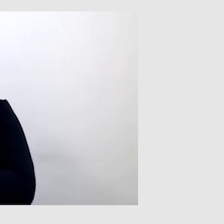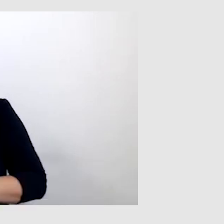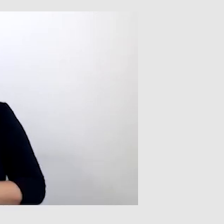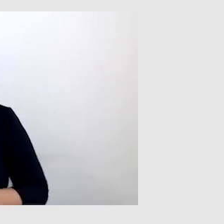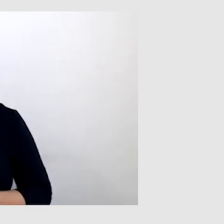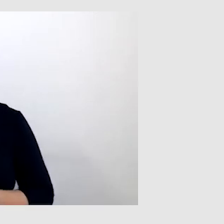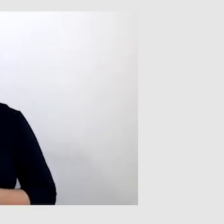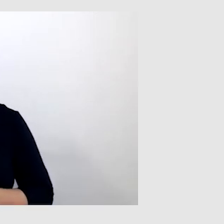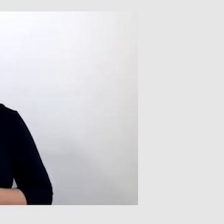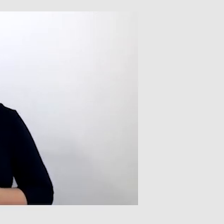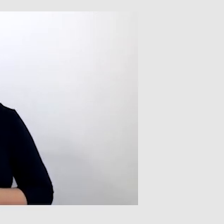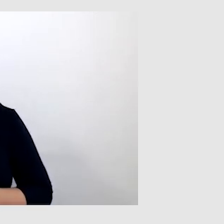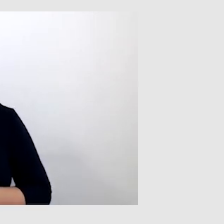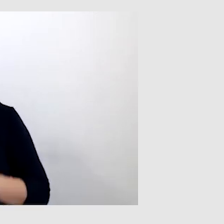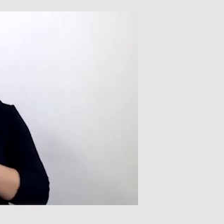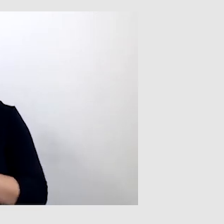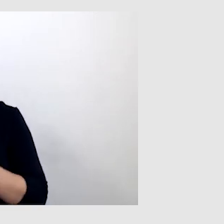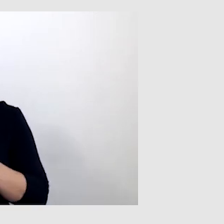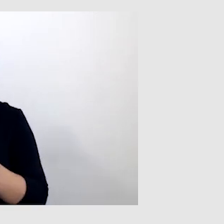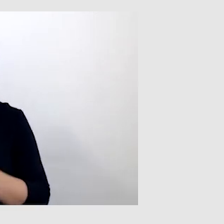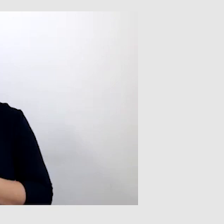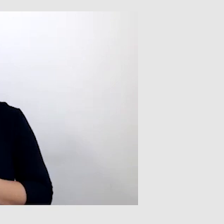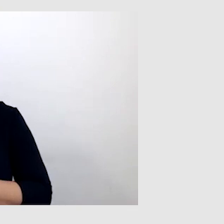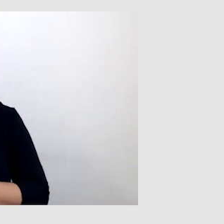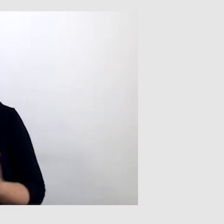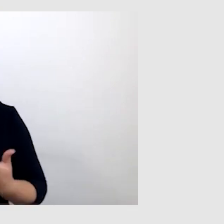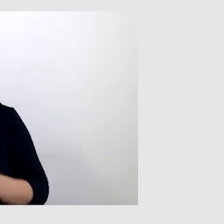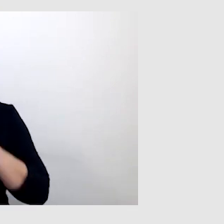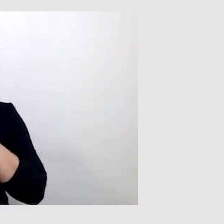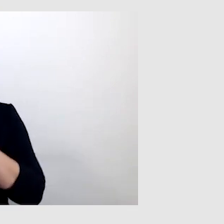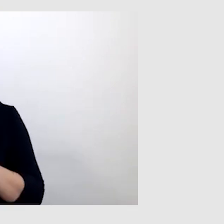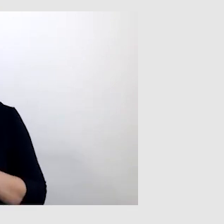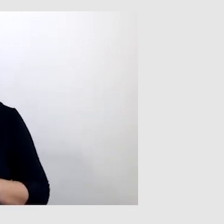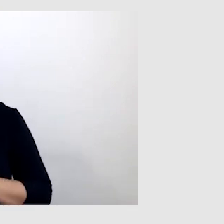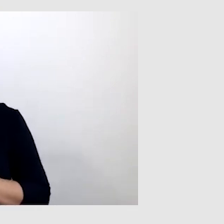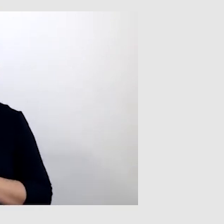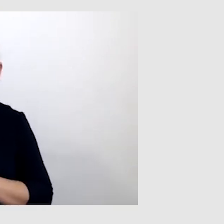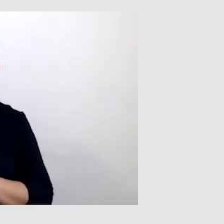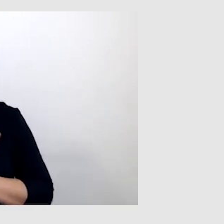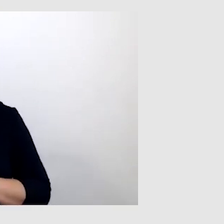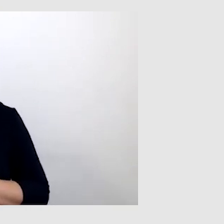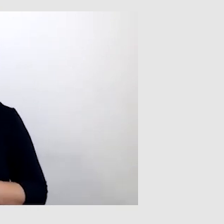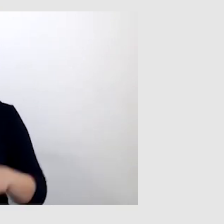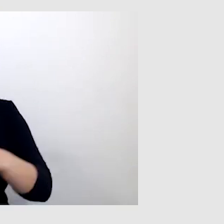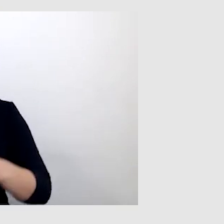Wracając do mnie, tak na naprawdę w społeczeństwie funkcjonuję sprawnie,